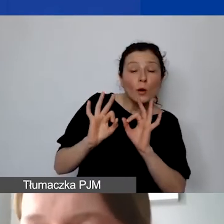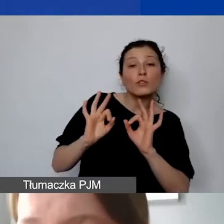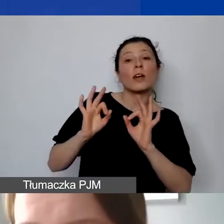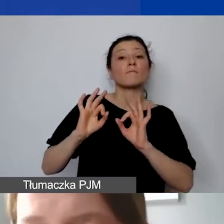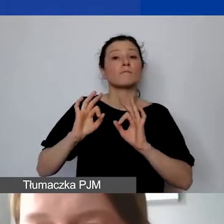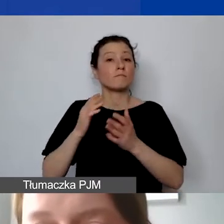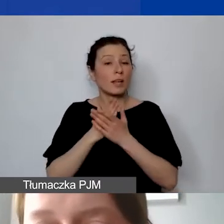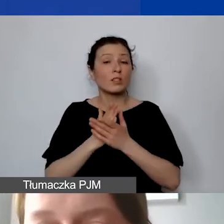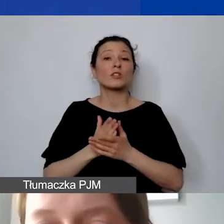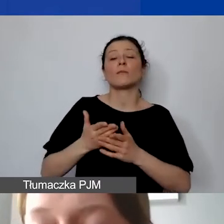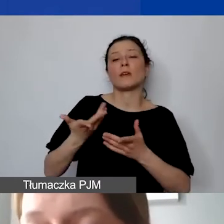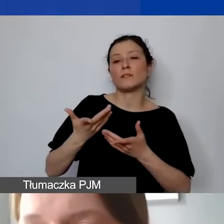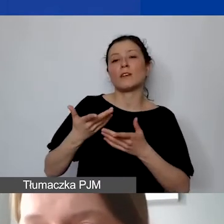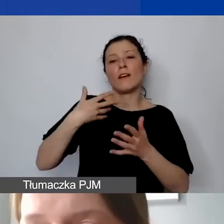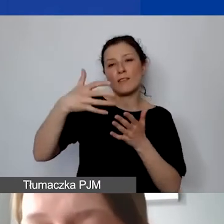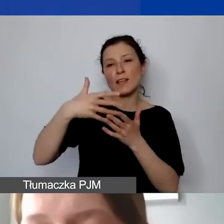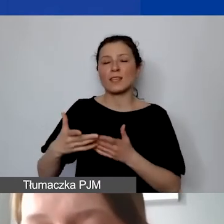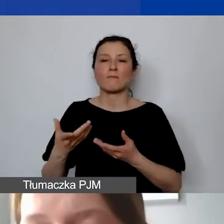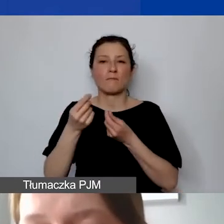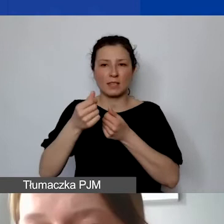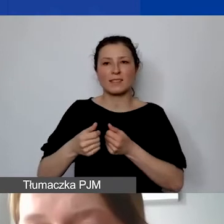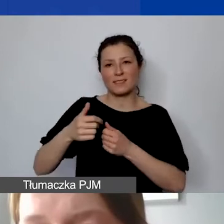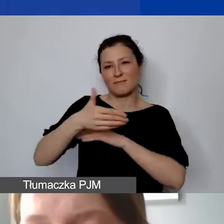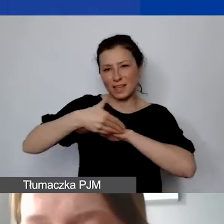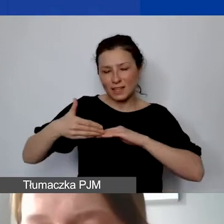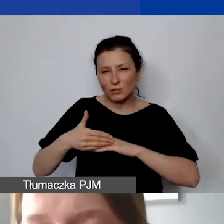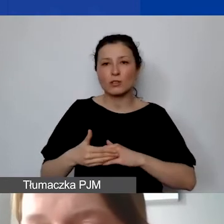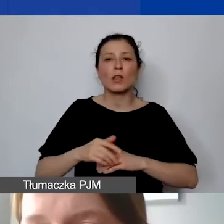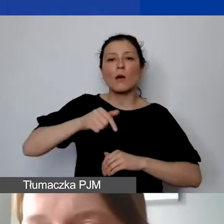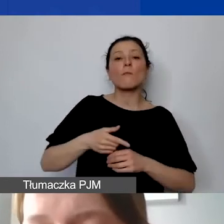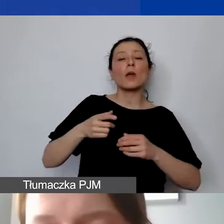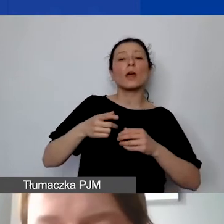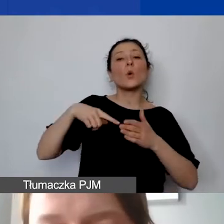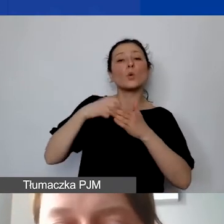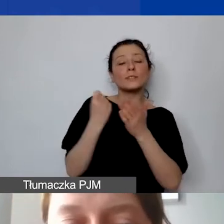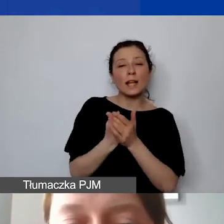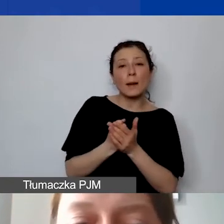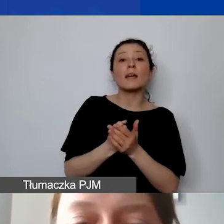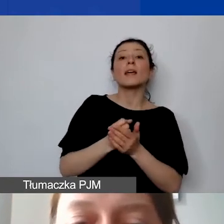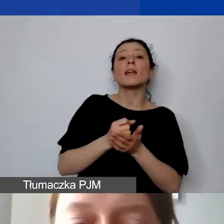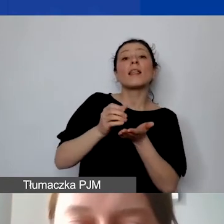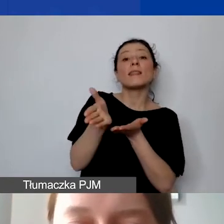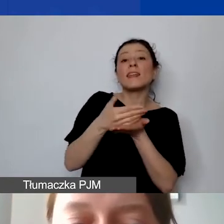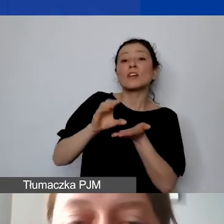rozliczaniu dotacji ustalamy wysokość transz i harmonogram ich wypłat.